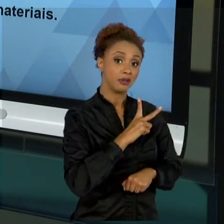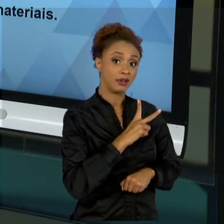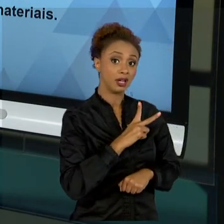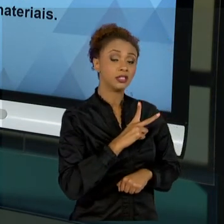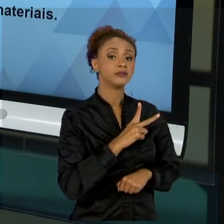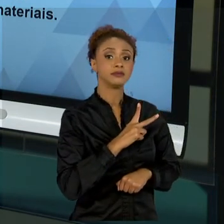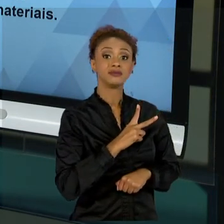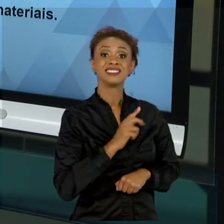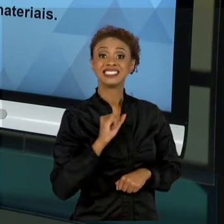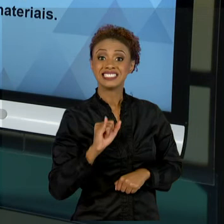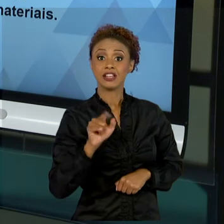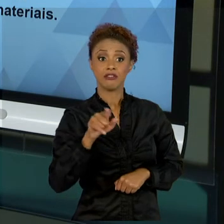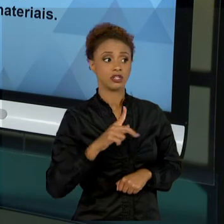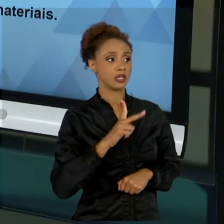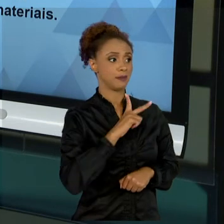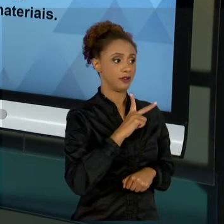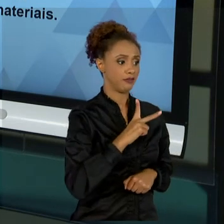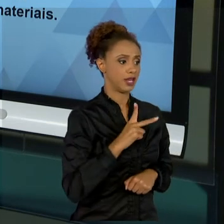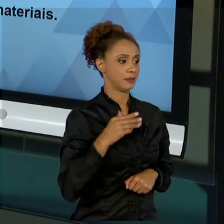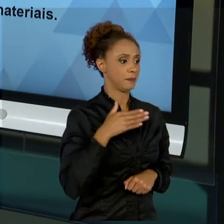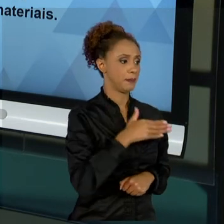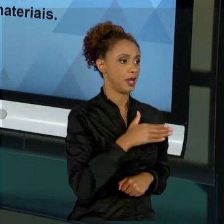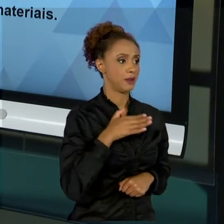ENTRAR, DEVE REANALISAR A ESTRUTURA NO QUAL VOCÊ